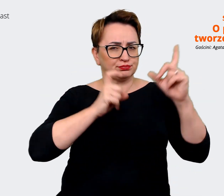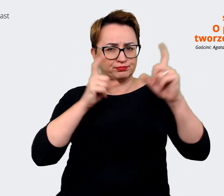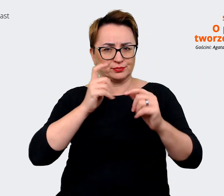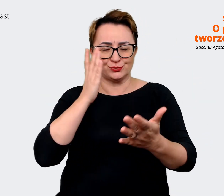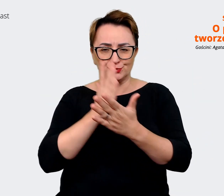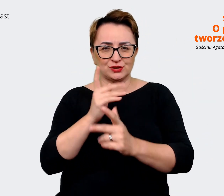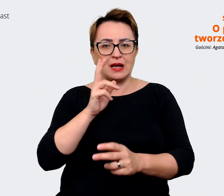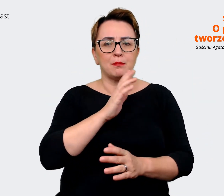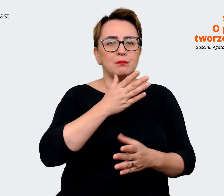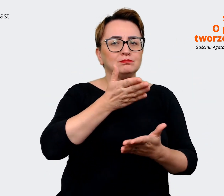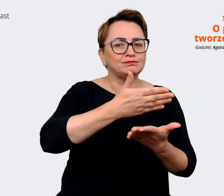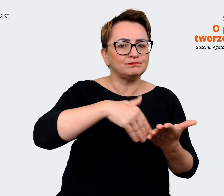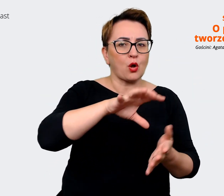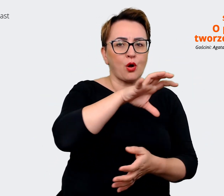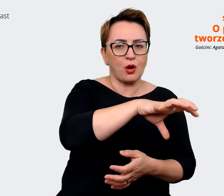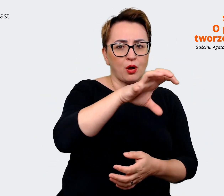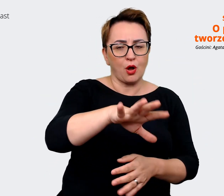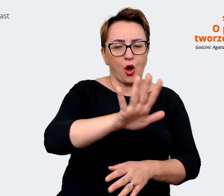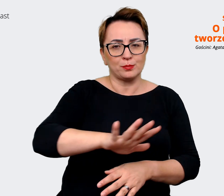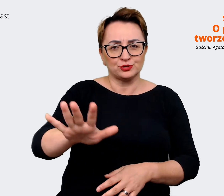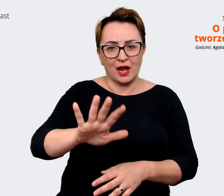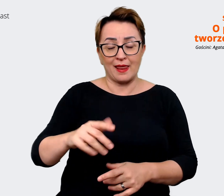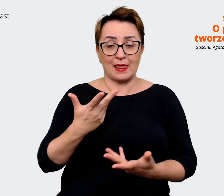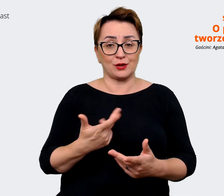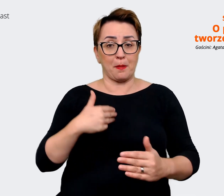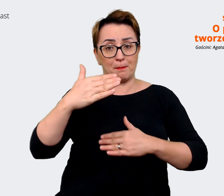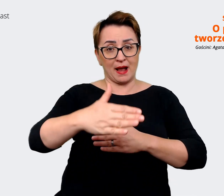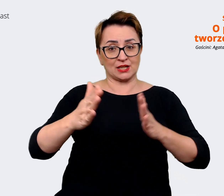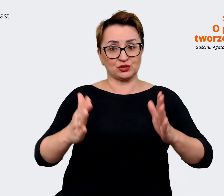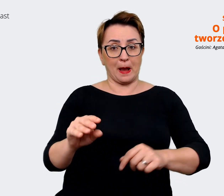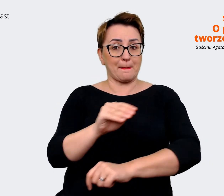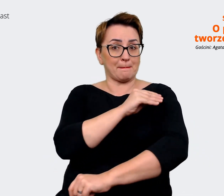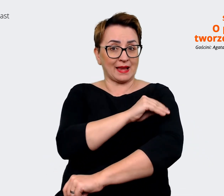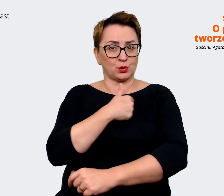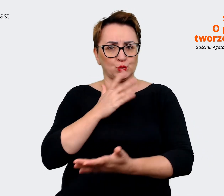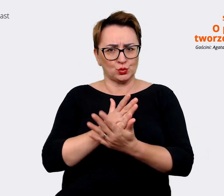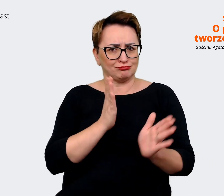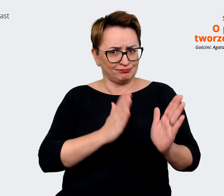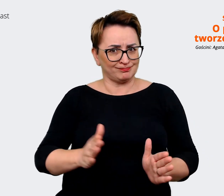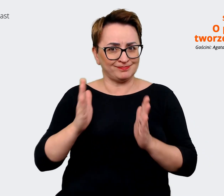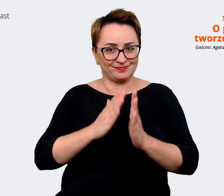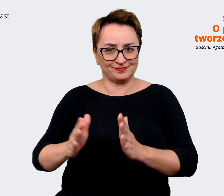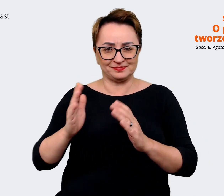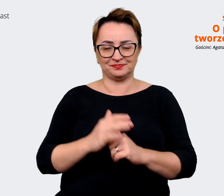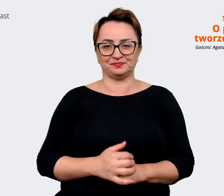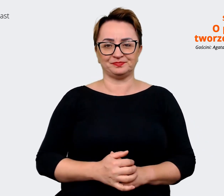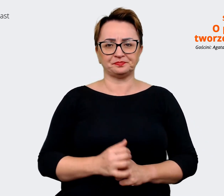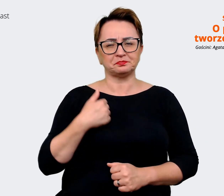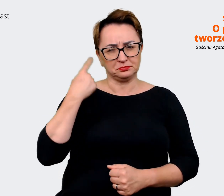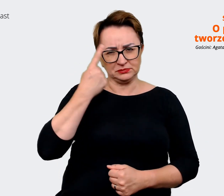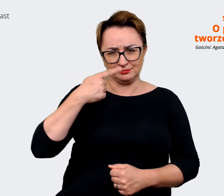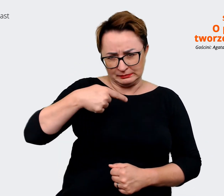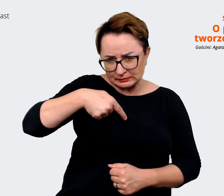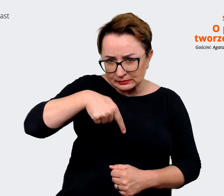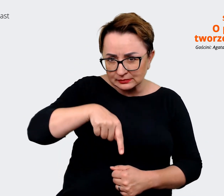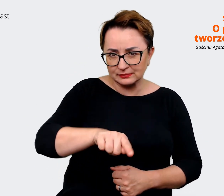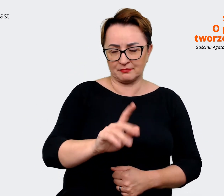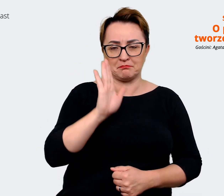Też przygotowujemy taką paczkę materiałów i myślę, że już niebawem będzie widać efekty tej pracy.